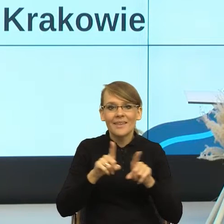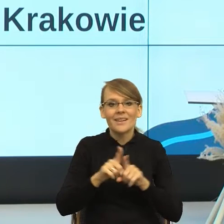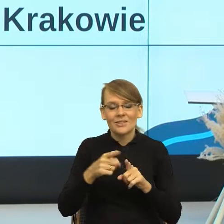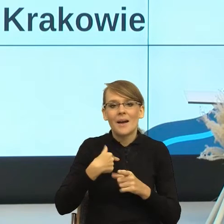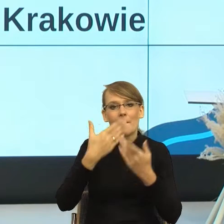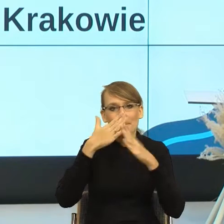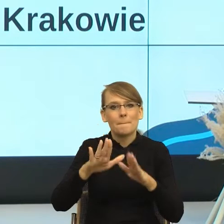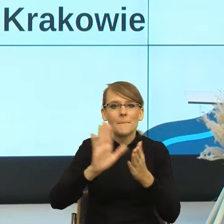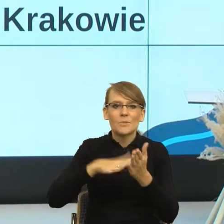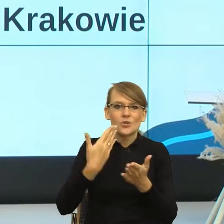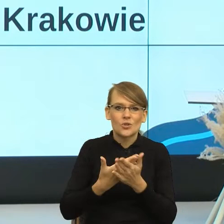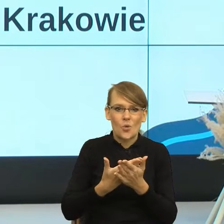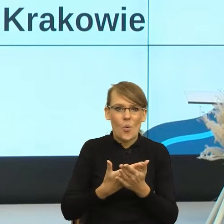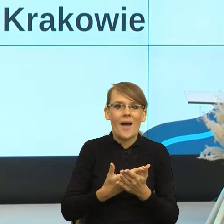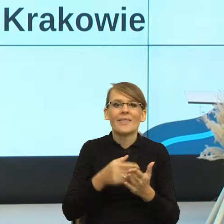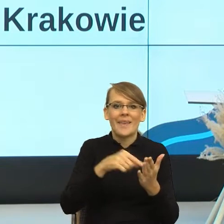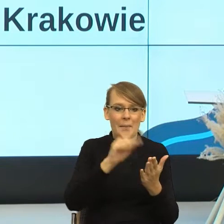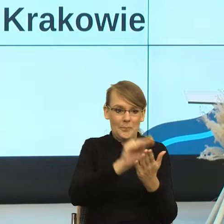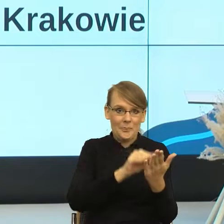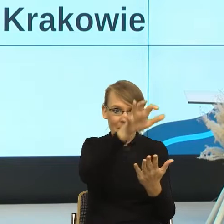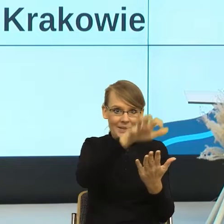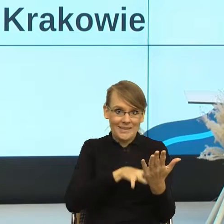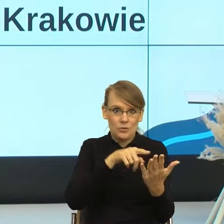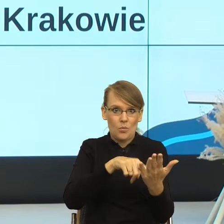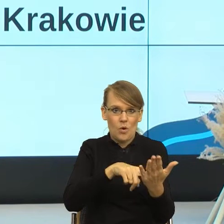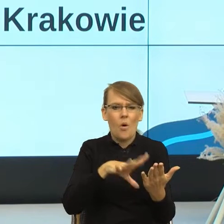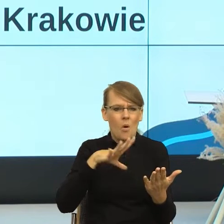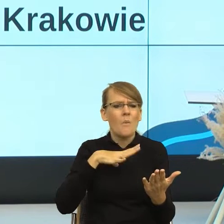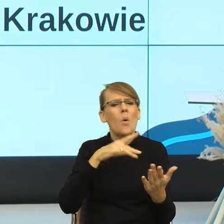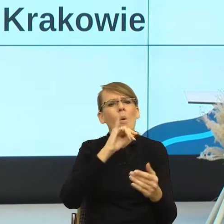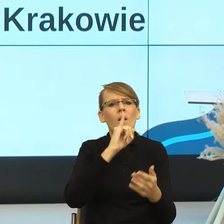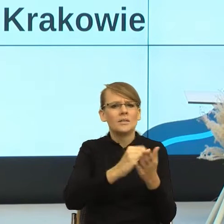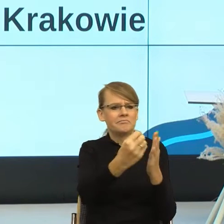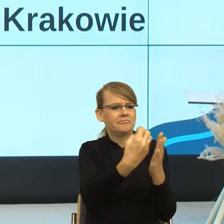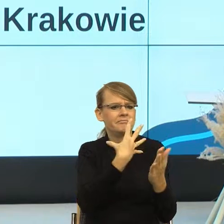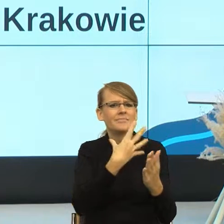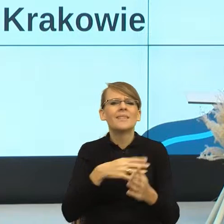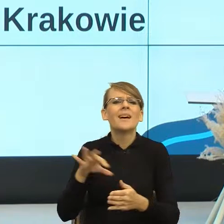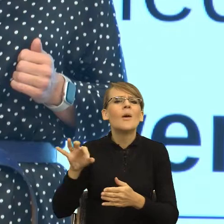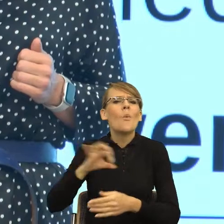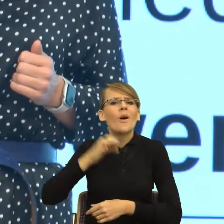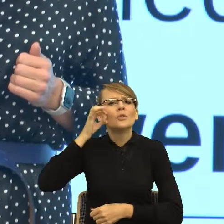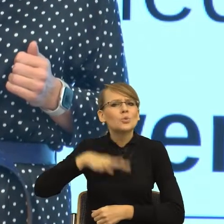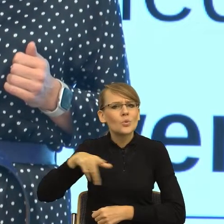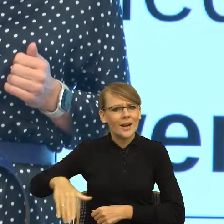które dostałam ja jako rodzic dorastającej córki a propos świadczenia urząd mnie wystraszył.